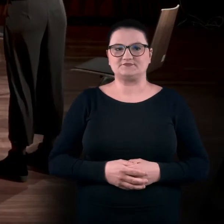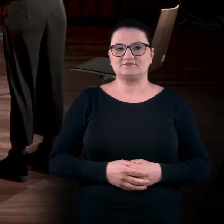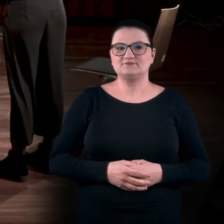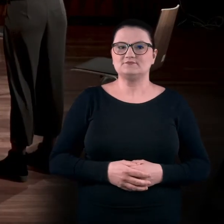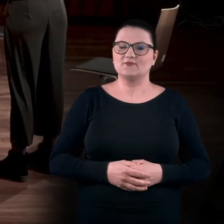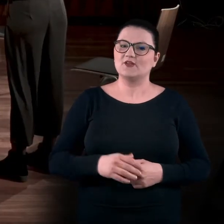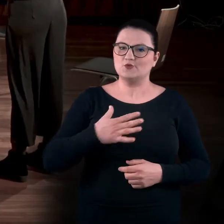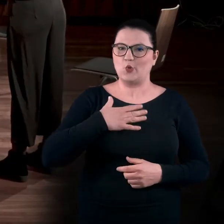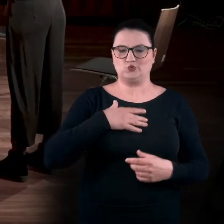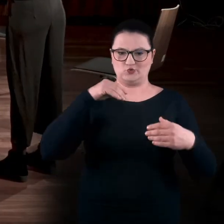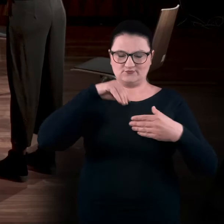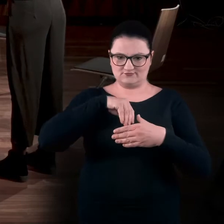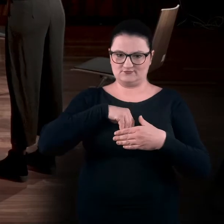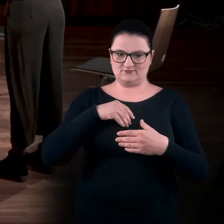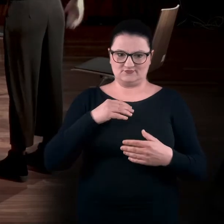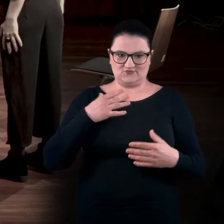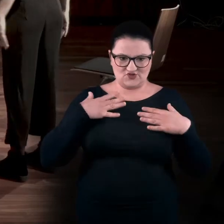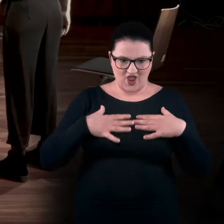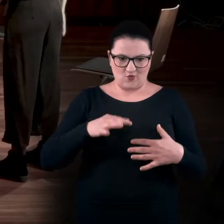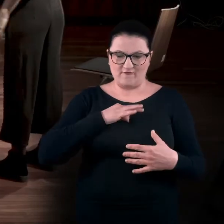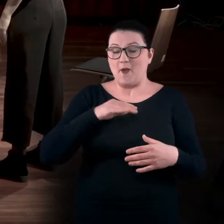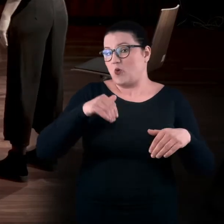Poczuć mocno siebie, może też trochę potupać.